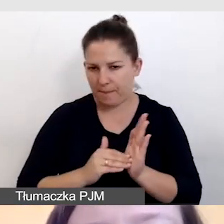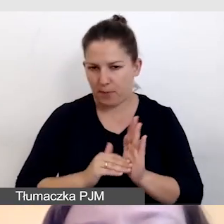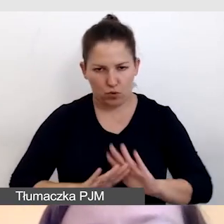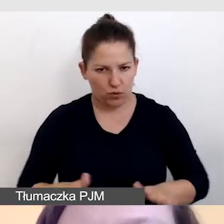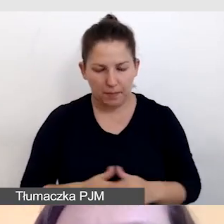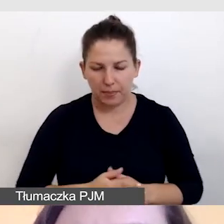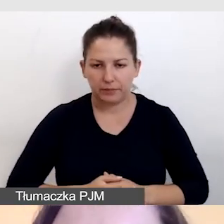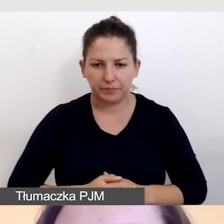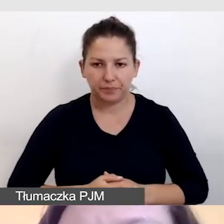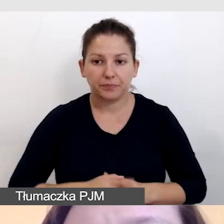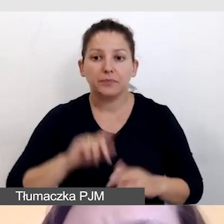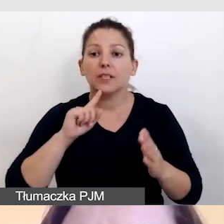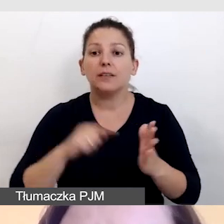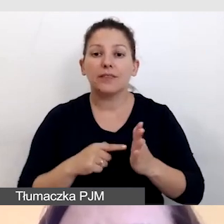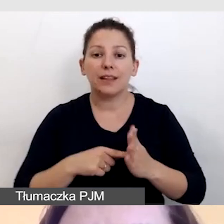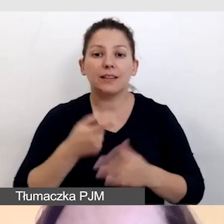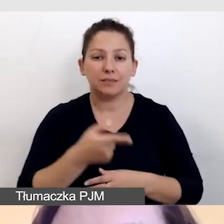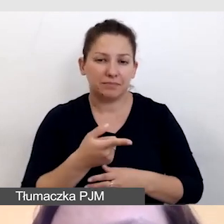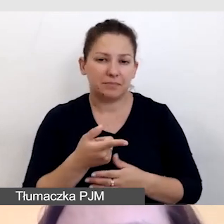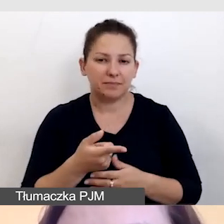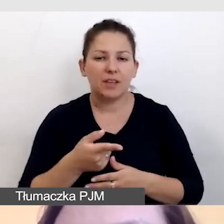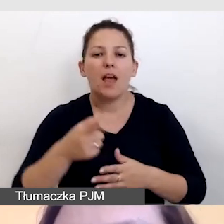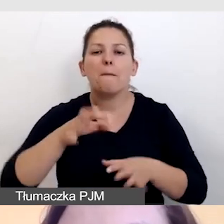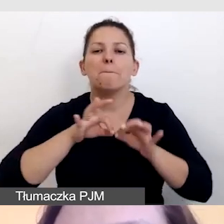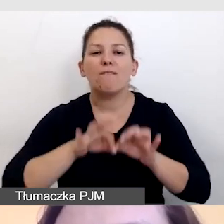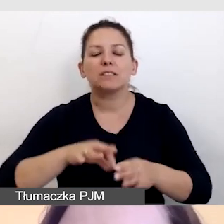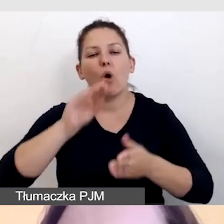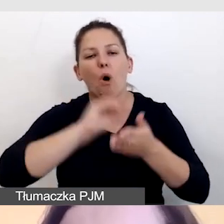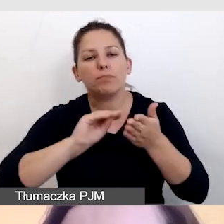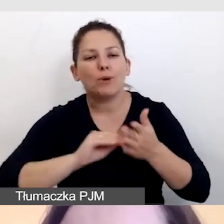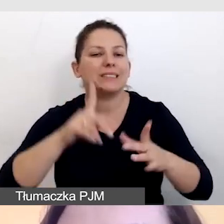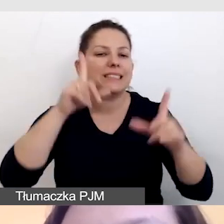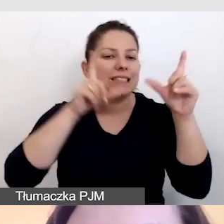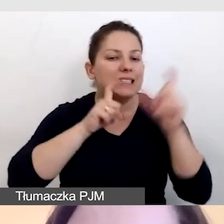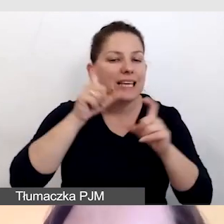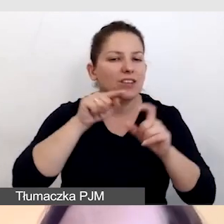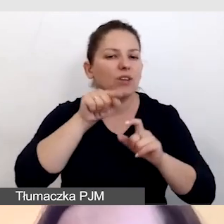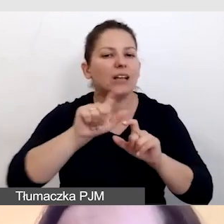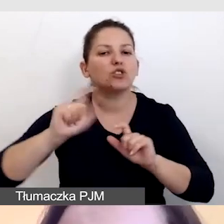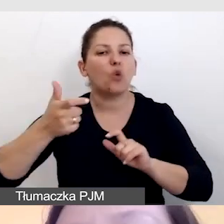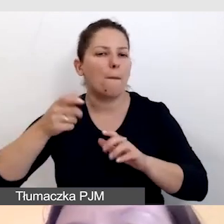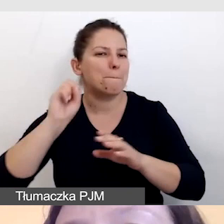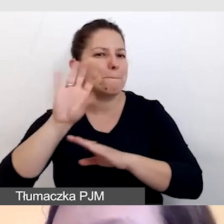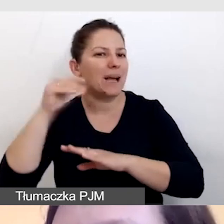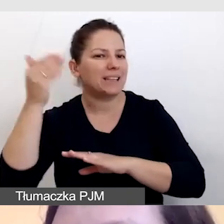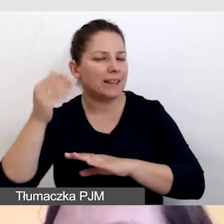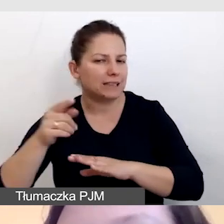Wówczas to prowadzący opisują zdjęcia i grafiki podczas prezentacji. Upewniamy się,